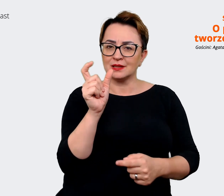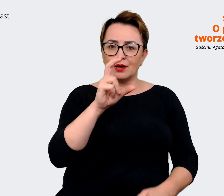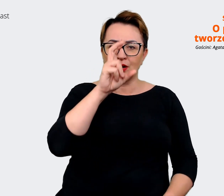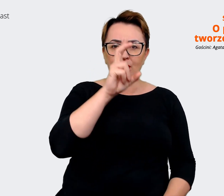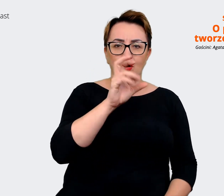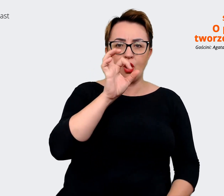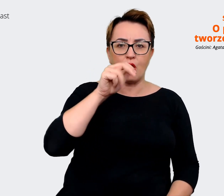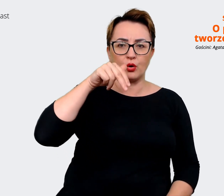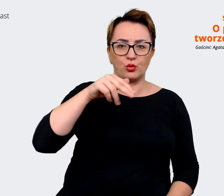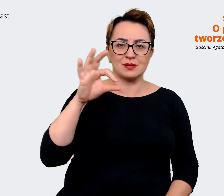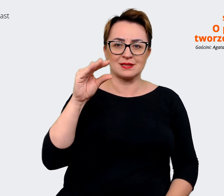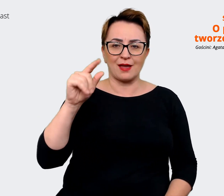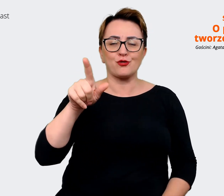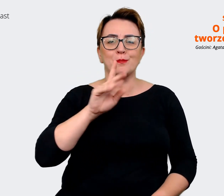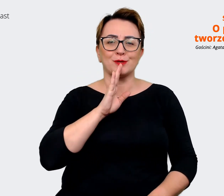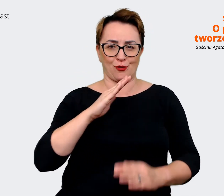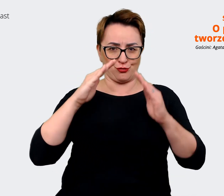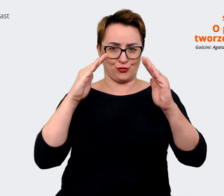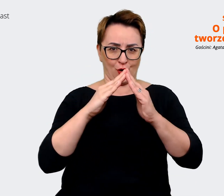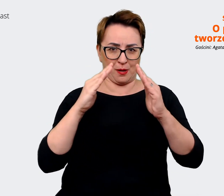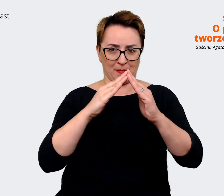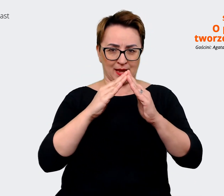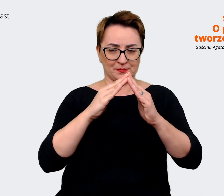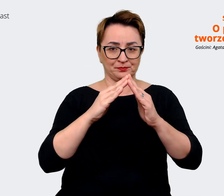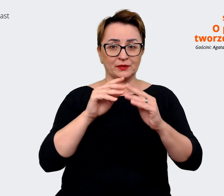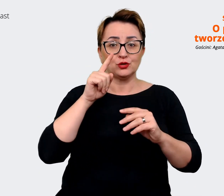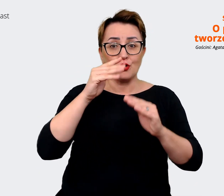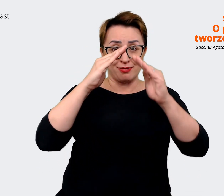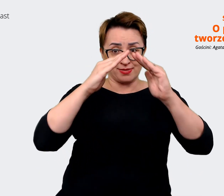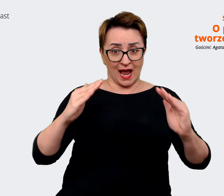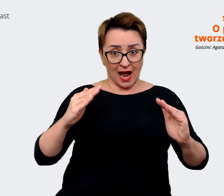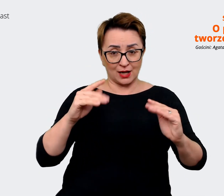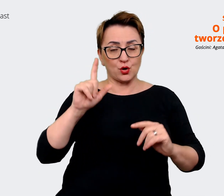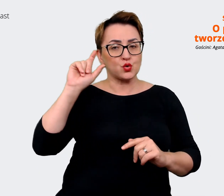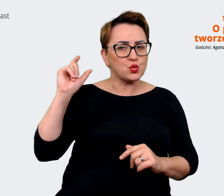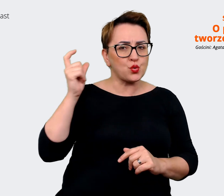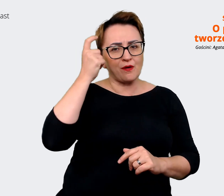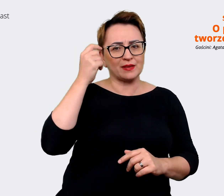dach tego domku jest takie główne przesłanie, które chcemy wysyłać w świat. I ten daszek,